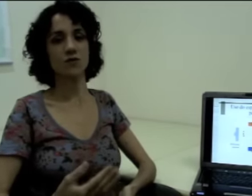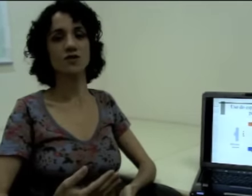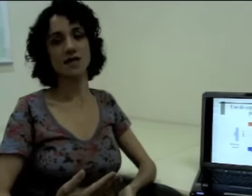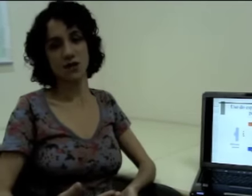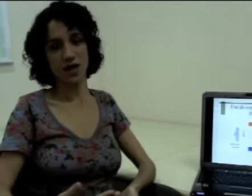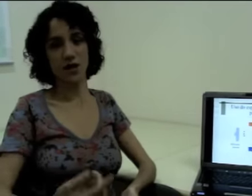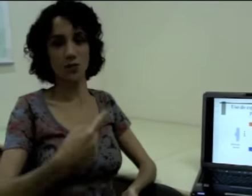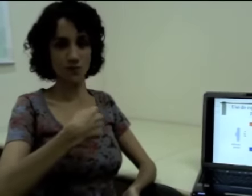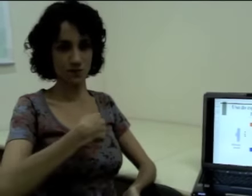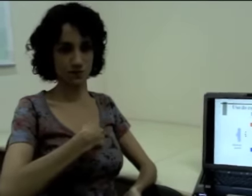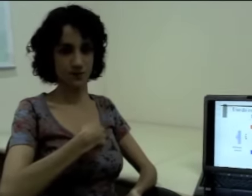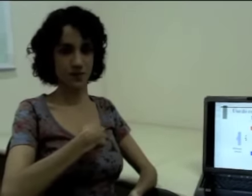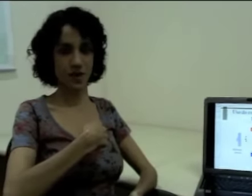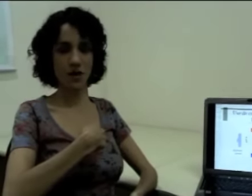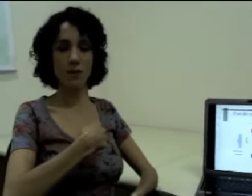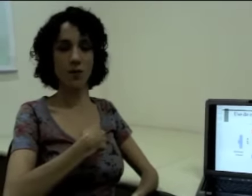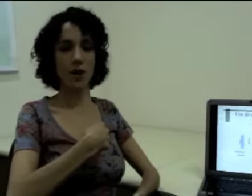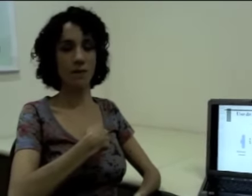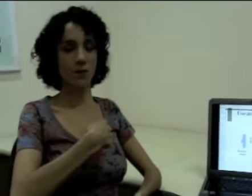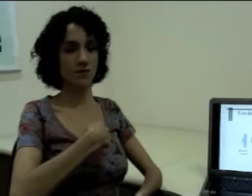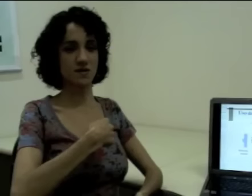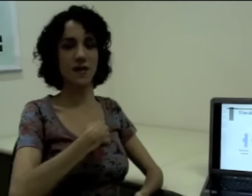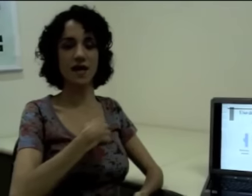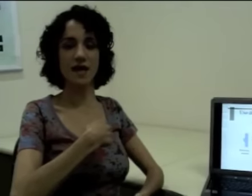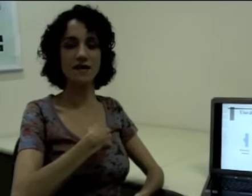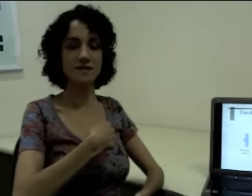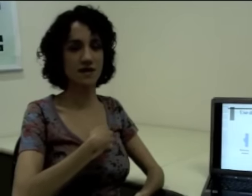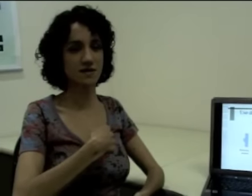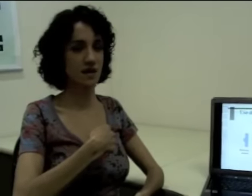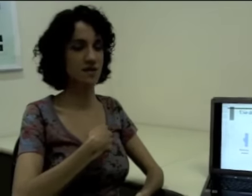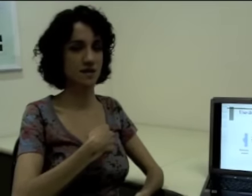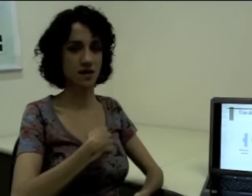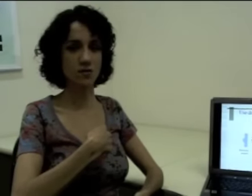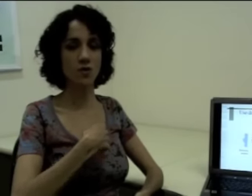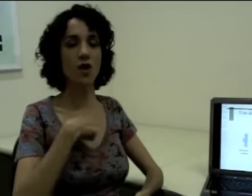Vou dizer “eu”, (sinalização) aponta-se pra quem está sinalizando.